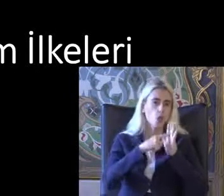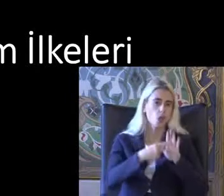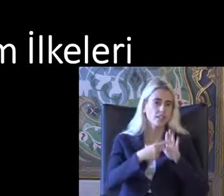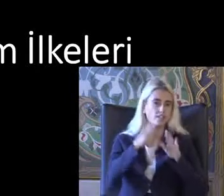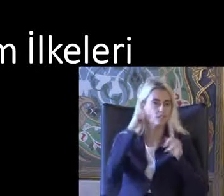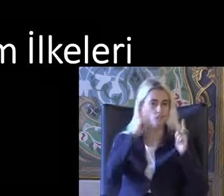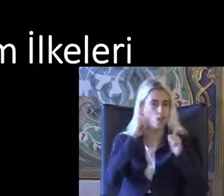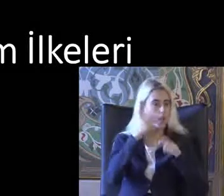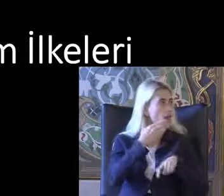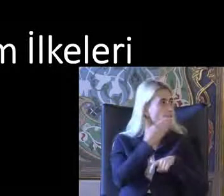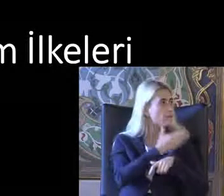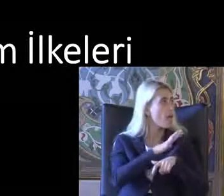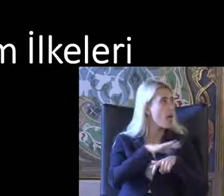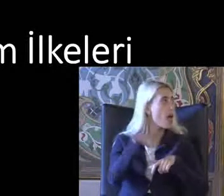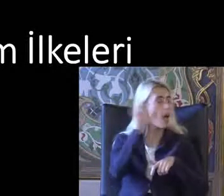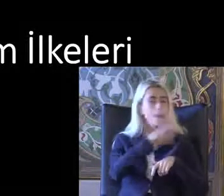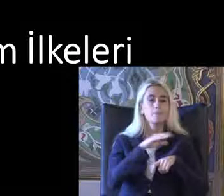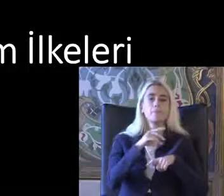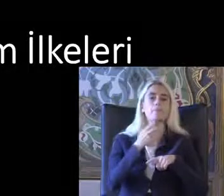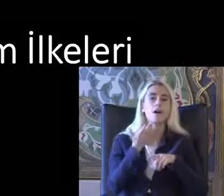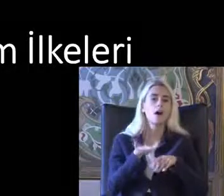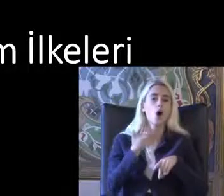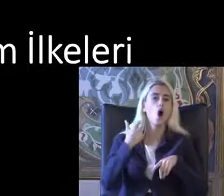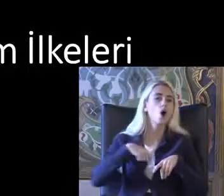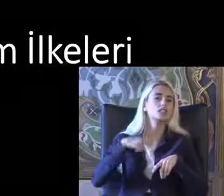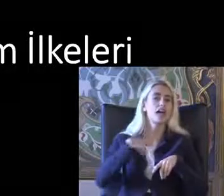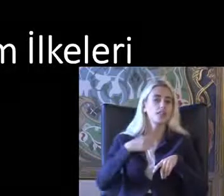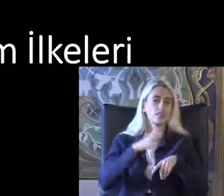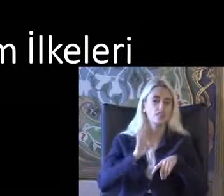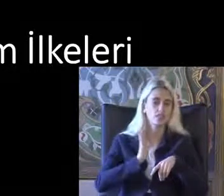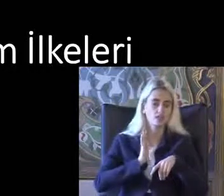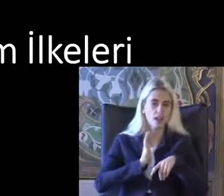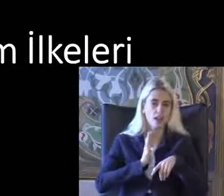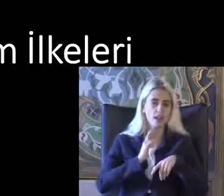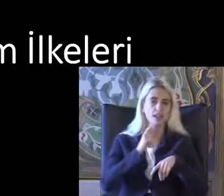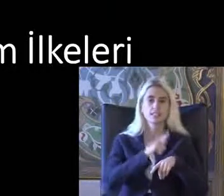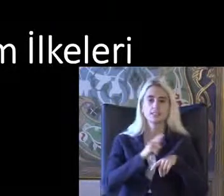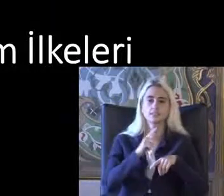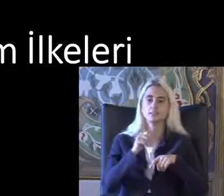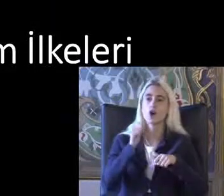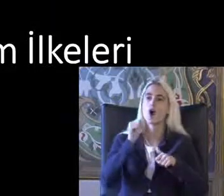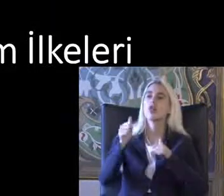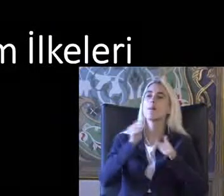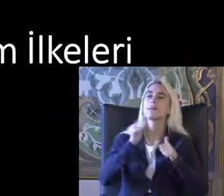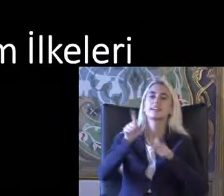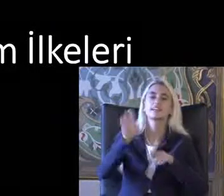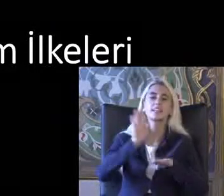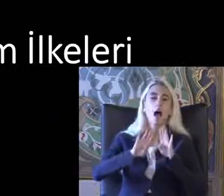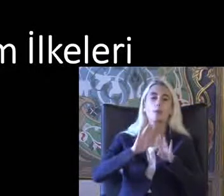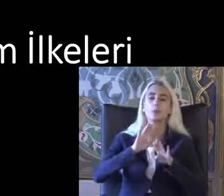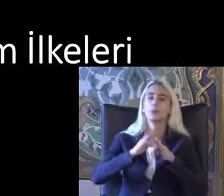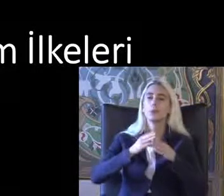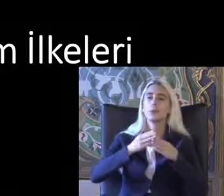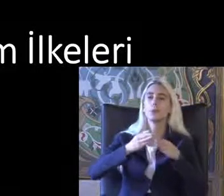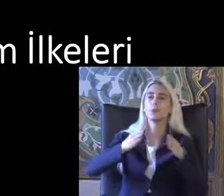Ülkelerin hepsinde Aslında bile açık özetliyor Sensörlü açılan otomatik kapılar Aslında